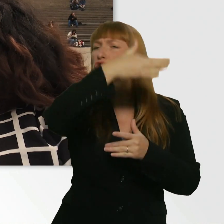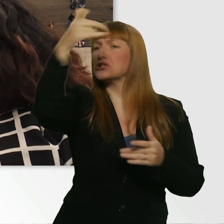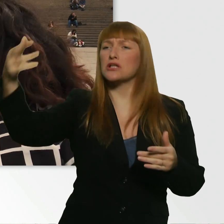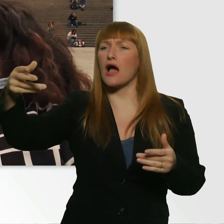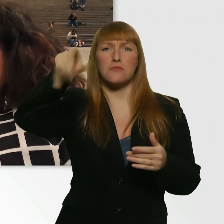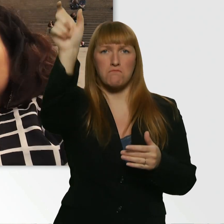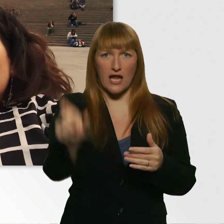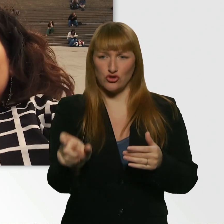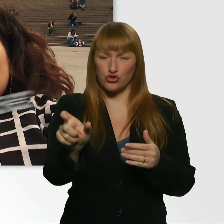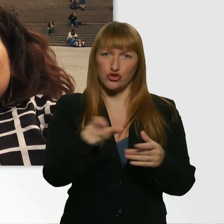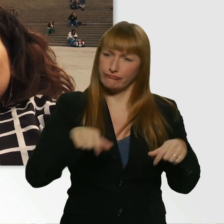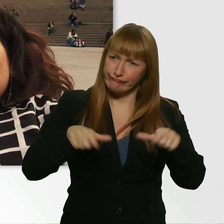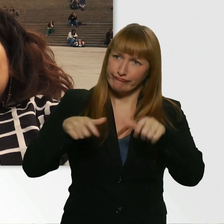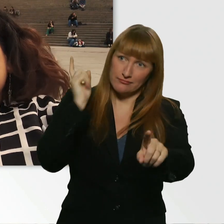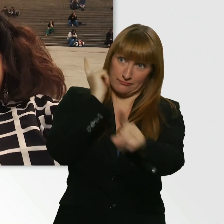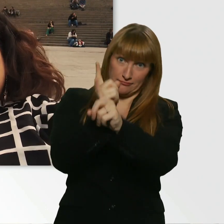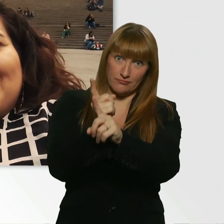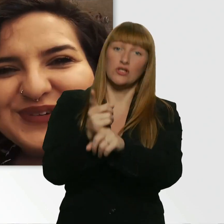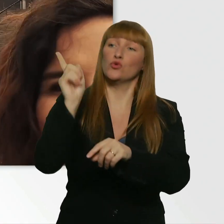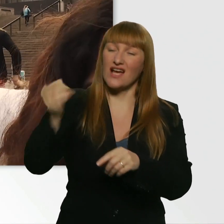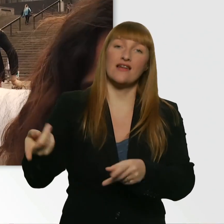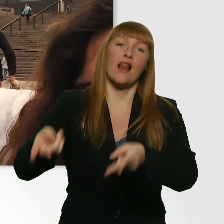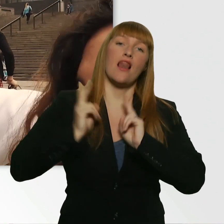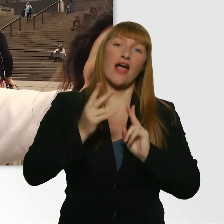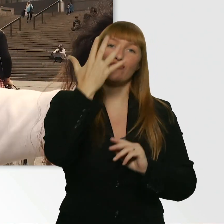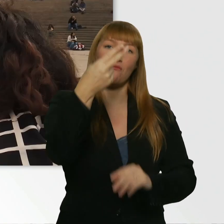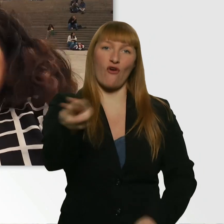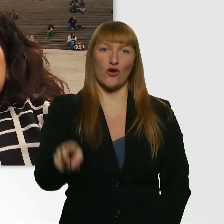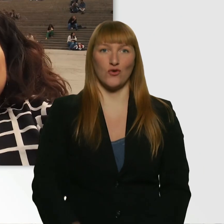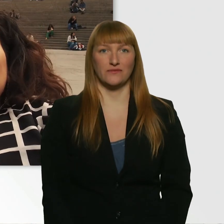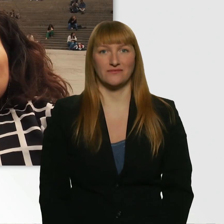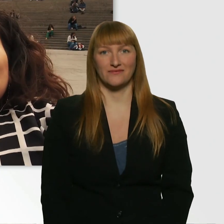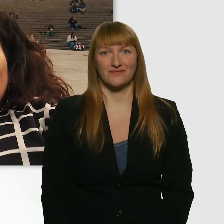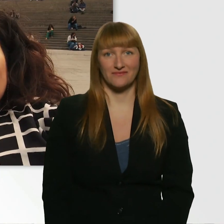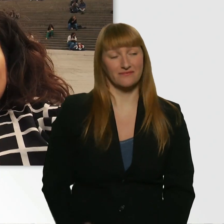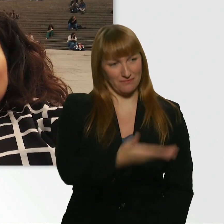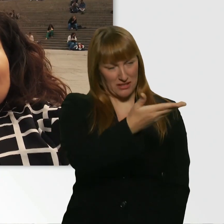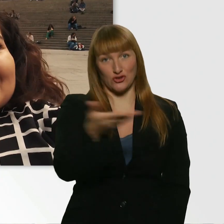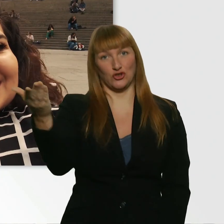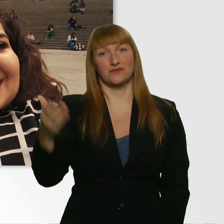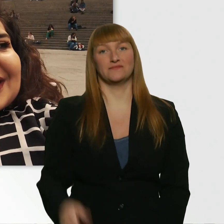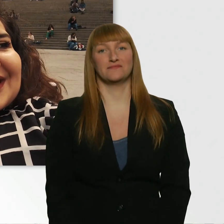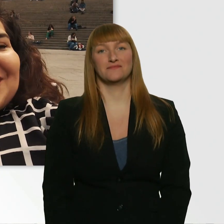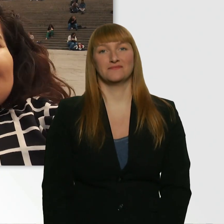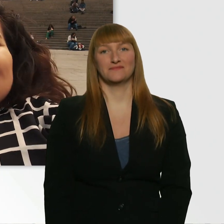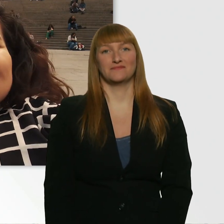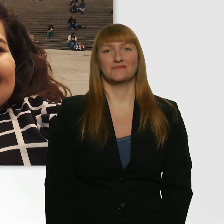und leihst dir 5 Euro. Dann bin ich mal gespannt... - Oh Kübra, warum?